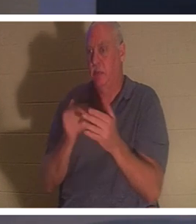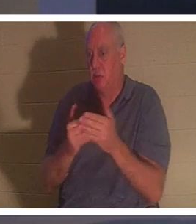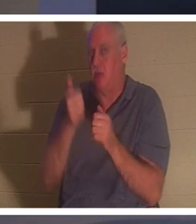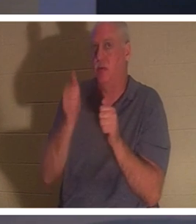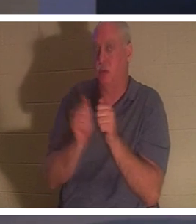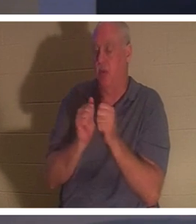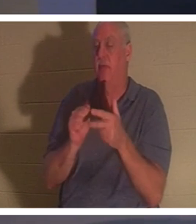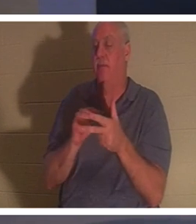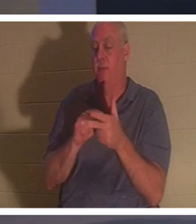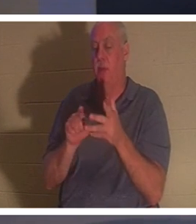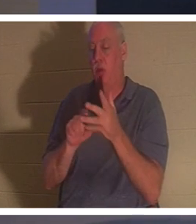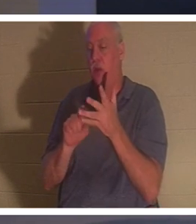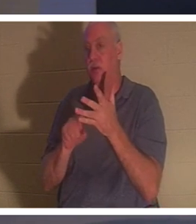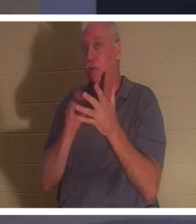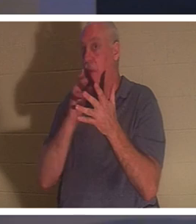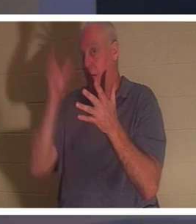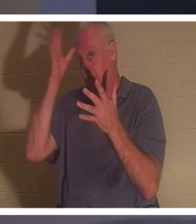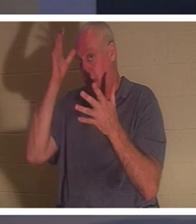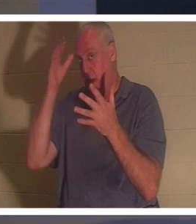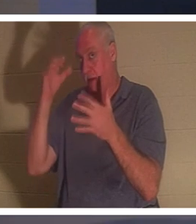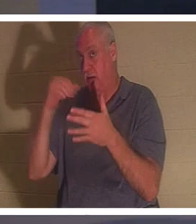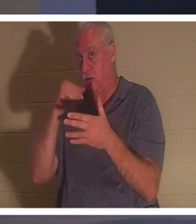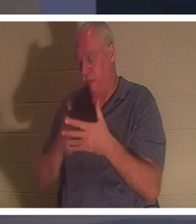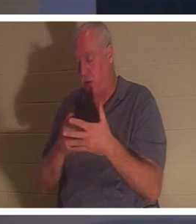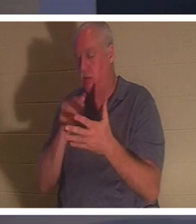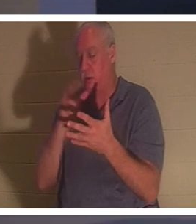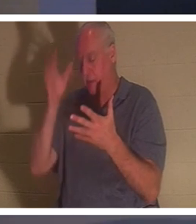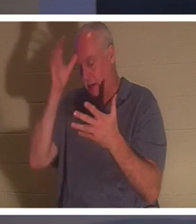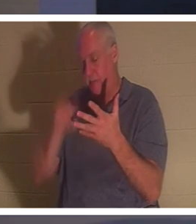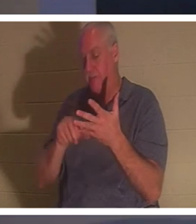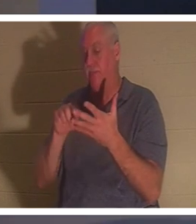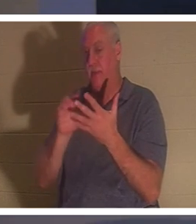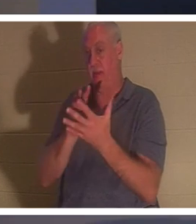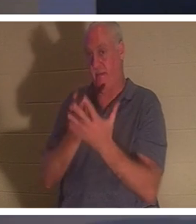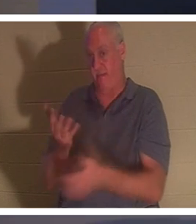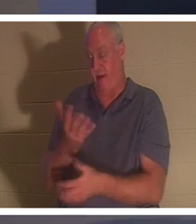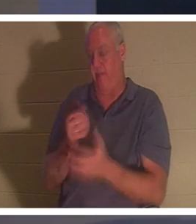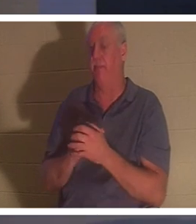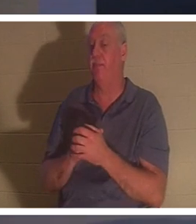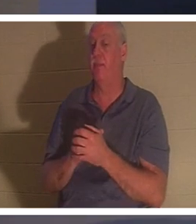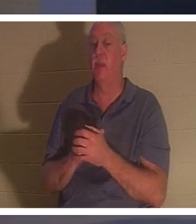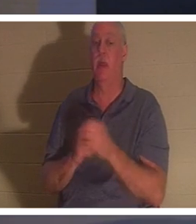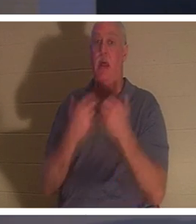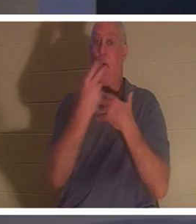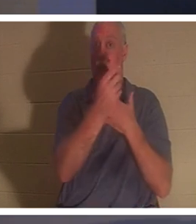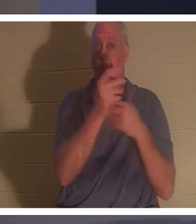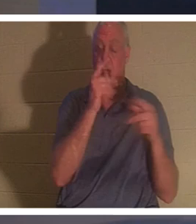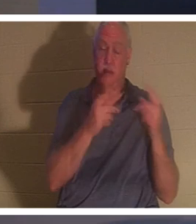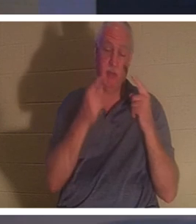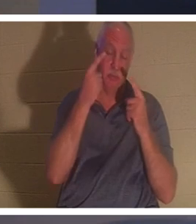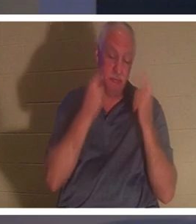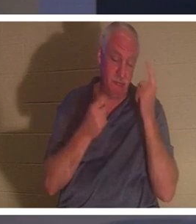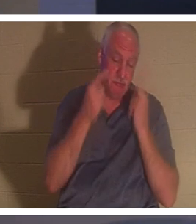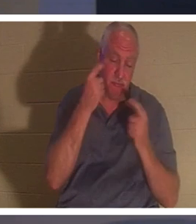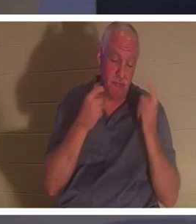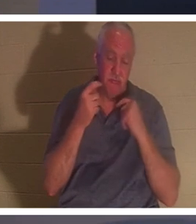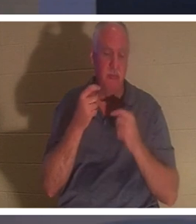. Unterdessen weinte und trauerte das ganze Volk um sie. „Hör auf zu weinen“, sagte Jesus,